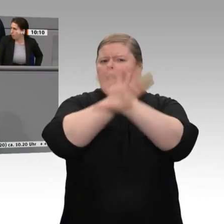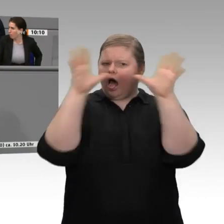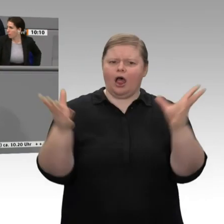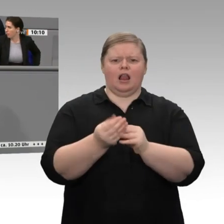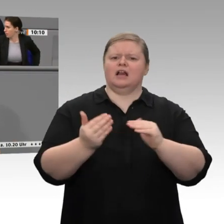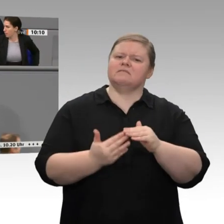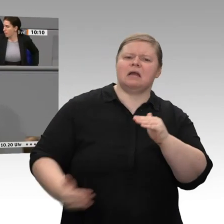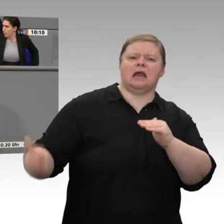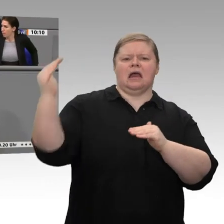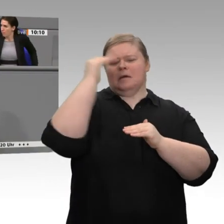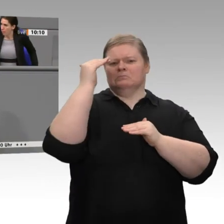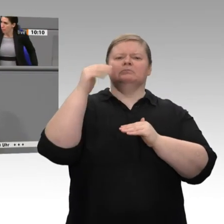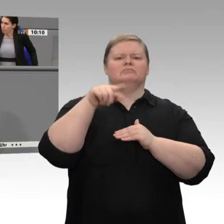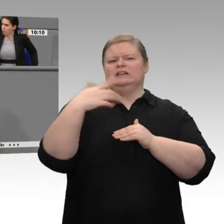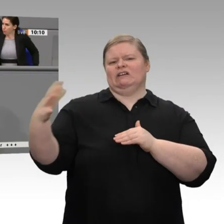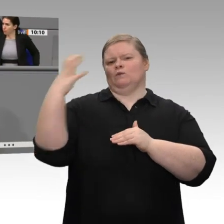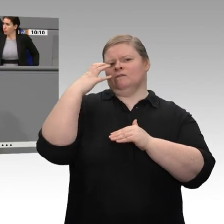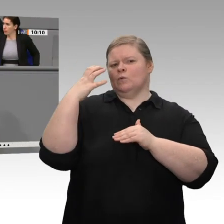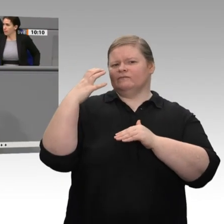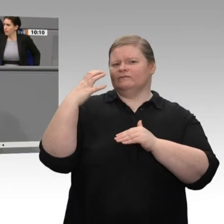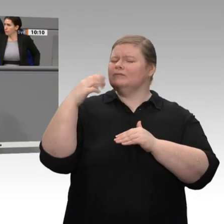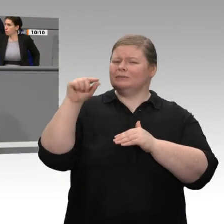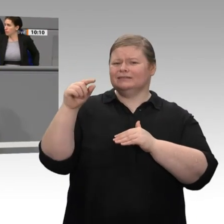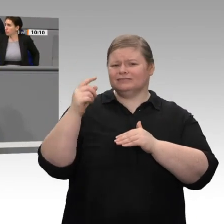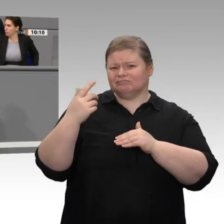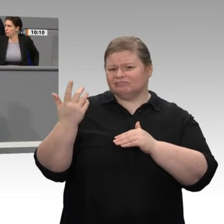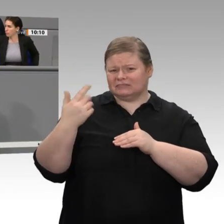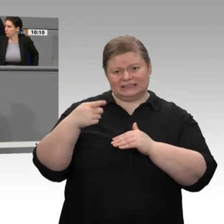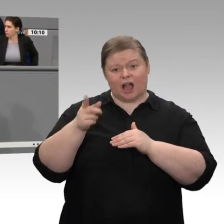die eine komplette Branche abwürgen. So kann es in Deutschland nicht weitergehen.